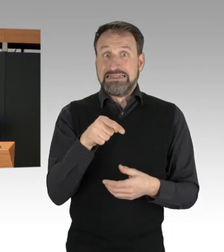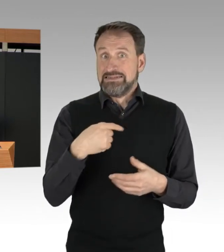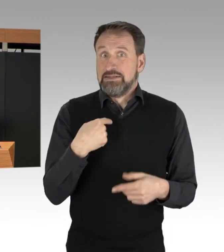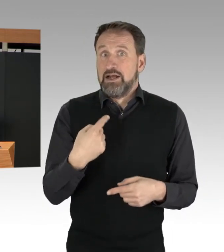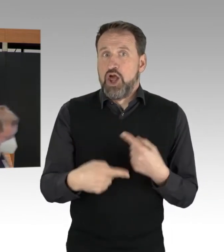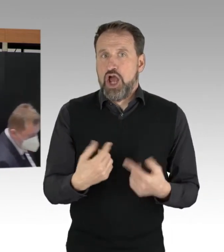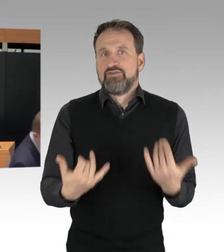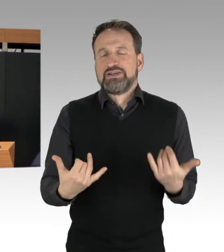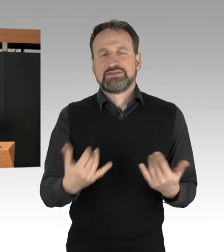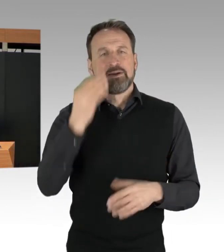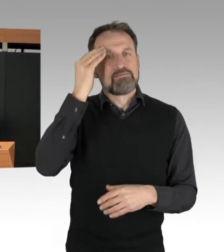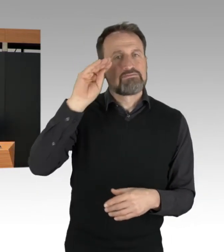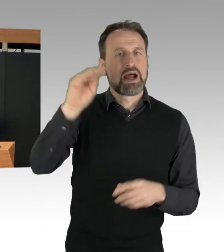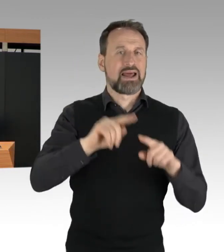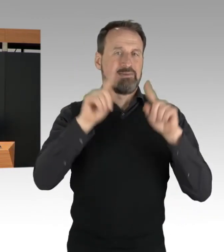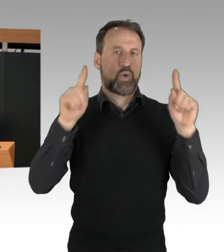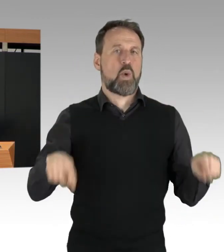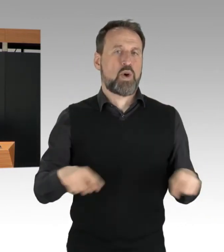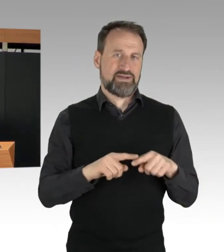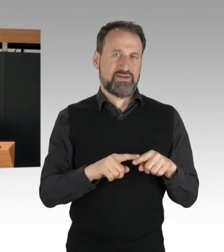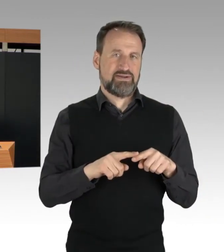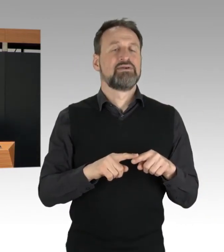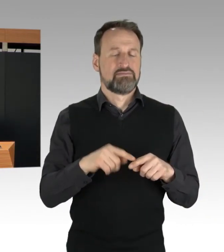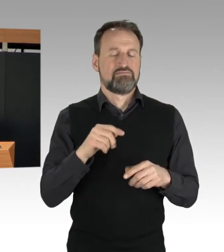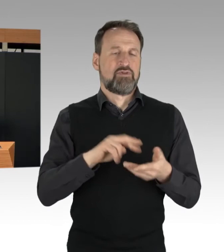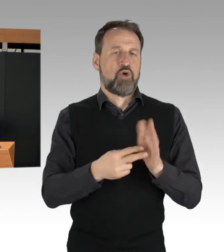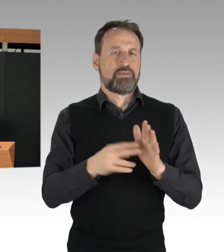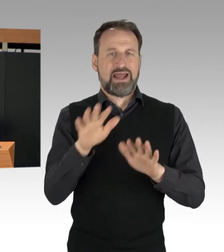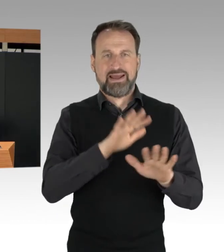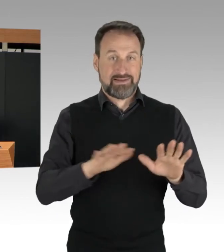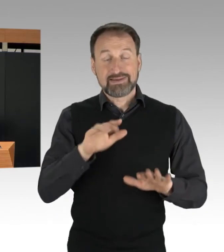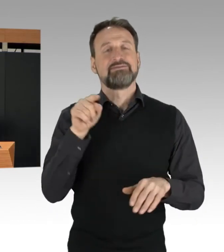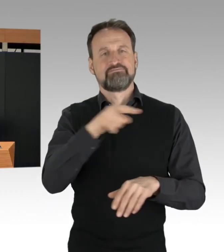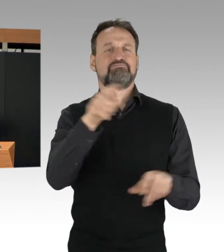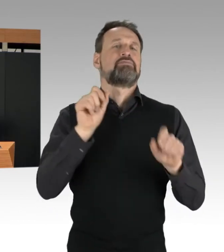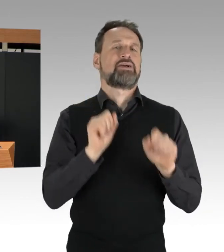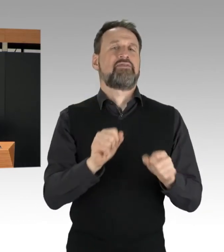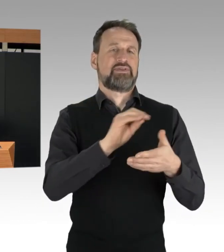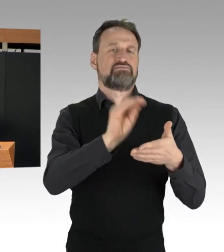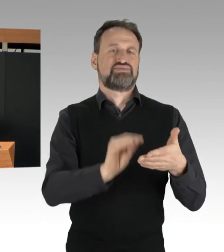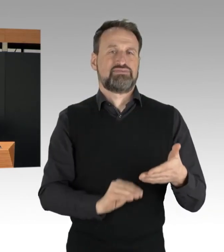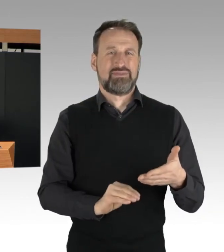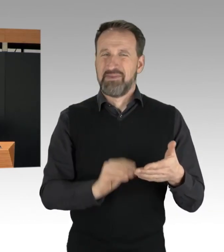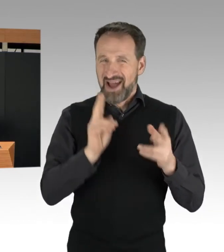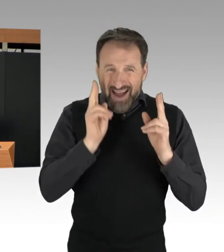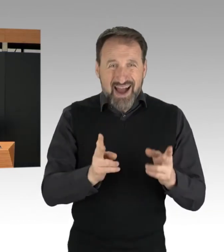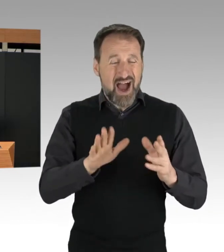denn es ist originäre und alleinige Aufgabe der Polizei, gegen die Blockierenden vorzugehen